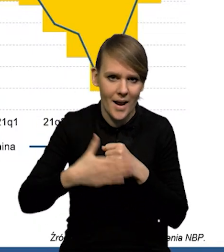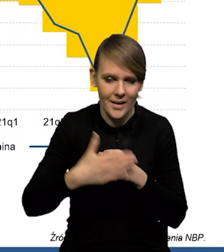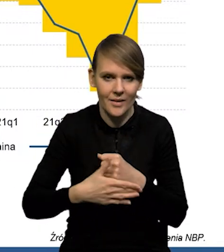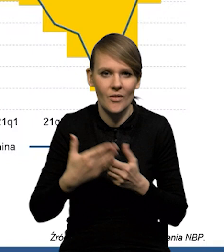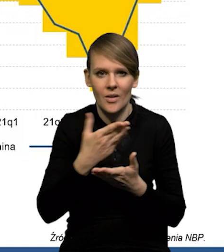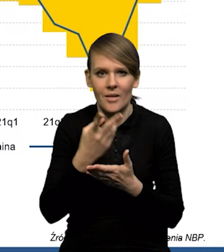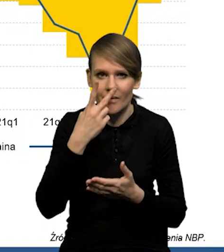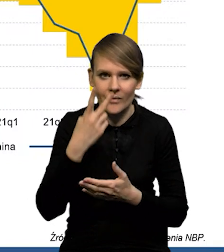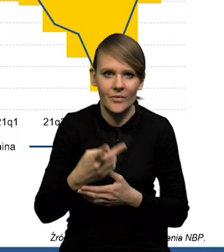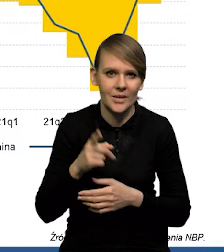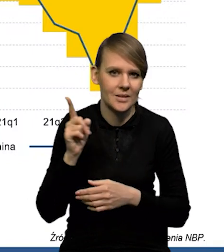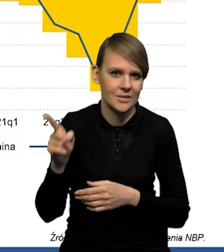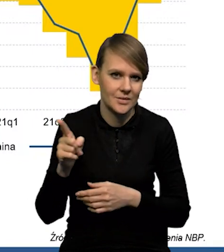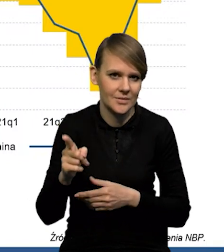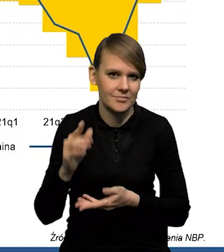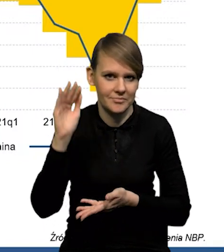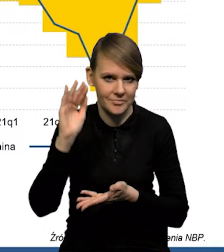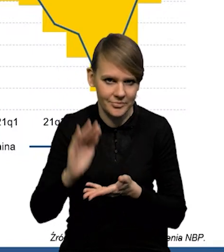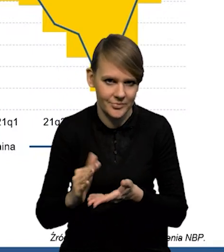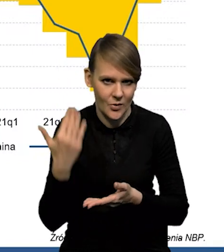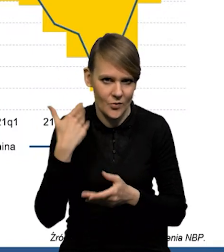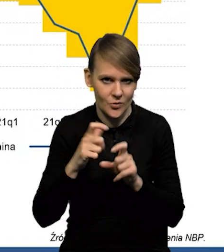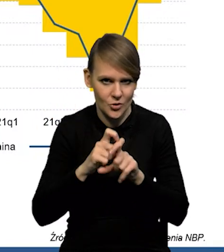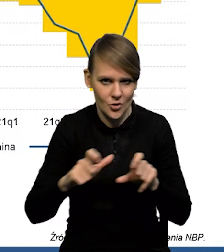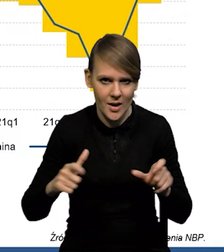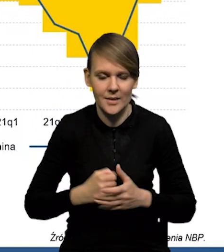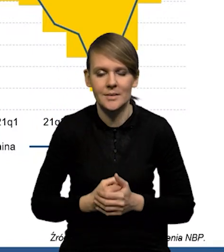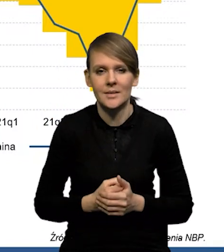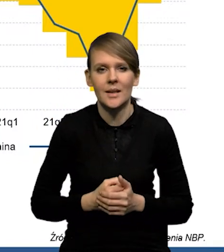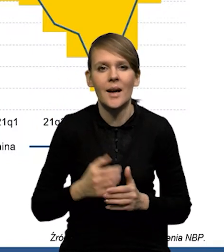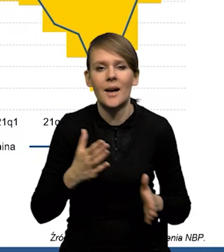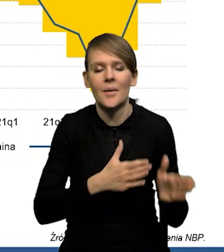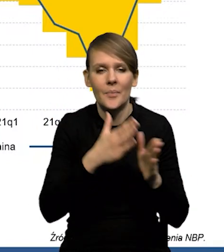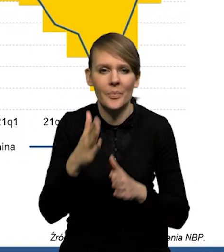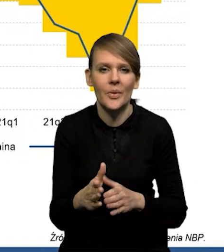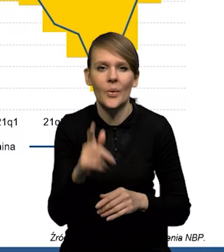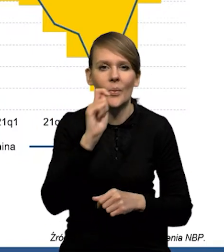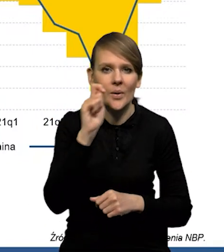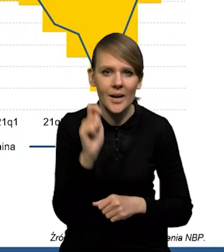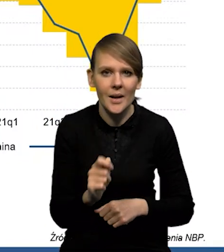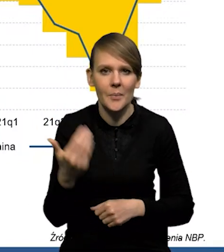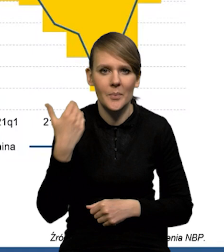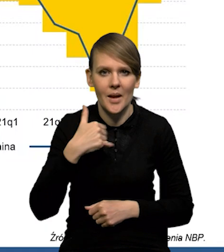Jak Państwo widzą, to saldo się bardzo wyraźnie zmniejszyło w ostatnim czasie. Natomiast, jeśli chodzi o Ukrainę i Białoruś,